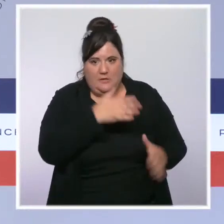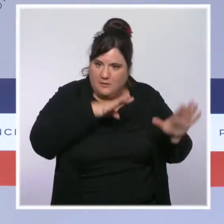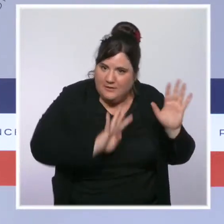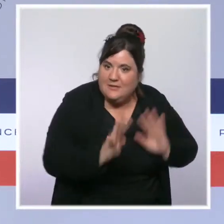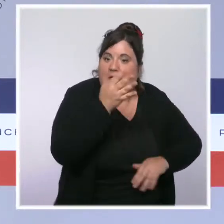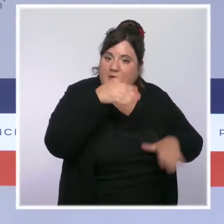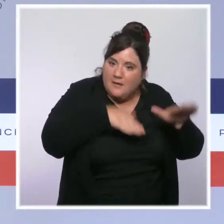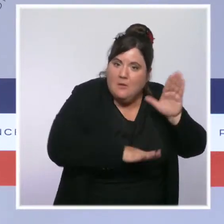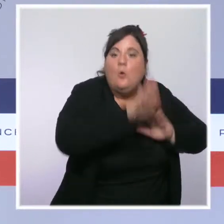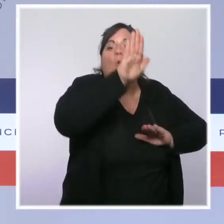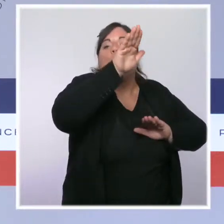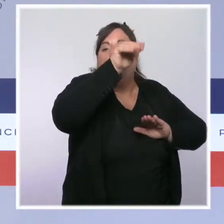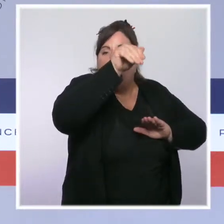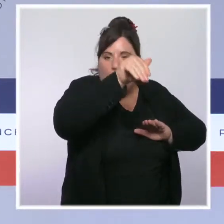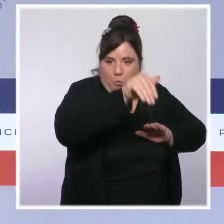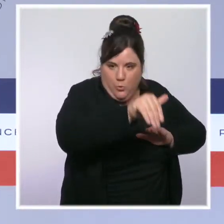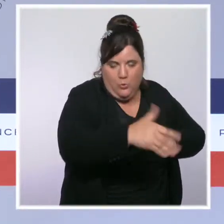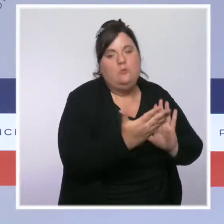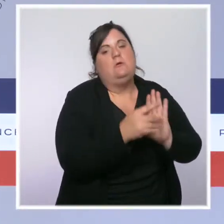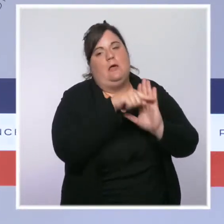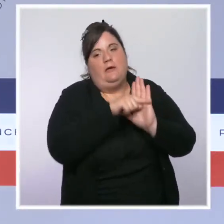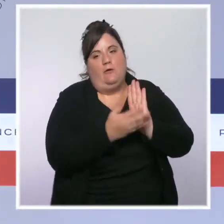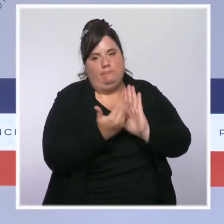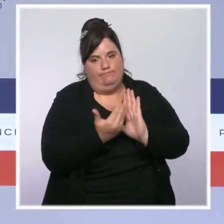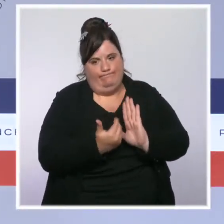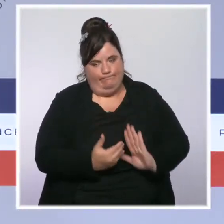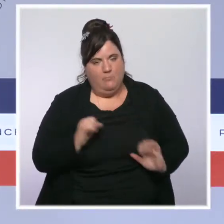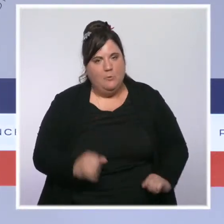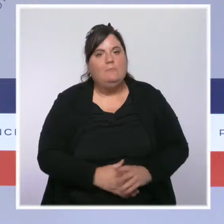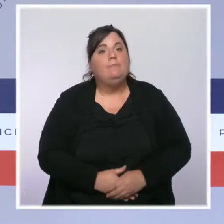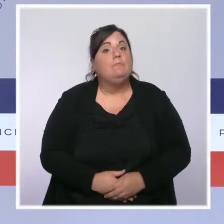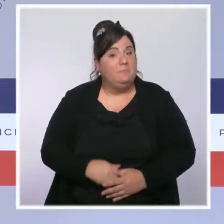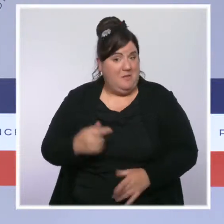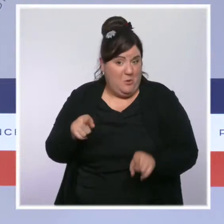Nous continuons aussi à suivre la situation extrêmement tendue de la Polynésie française.